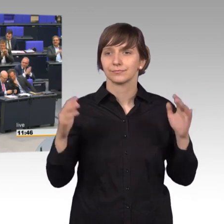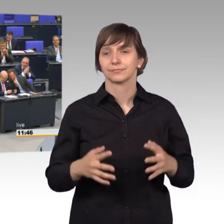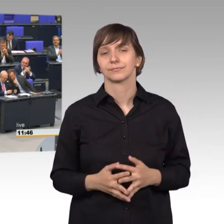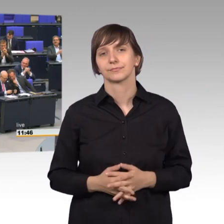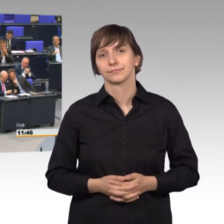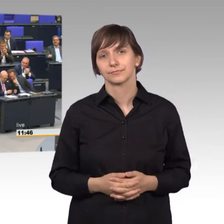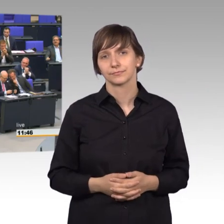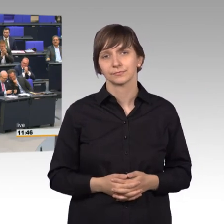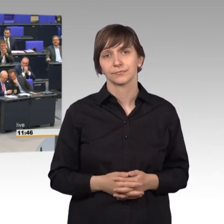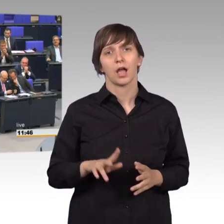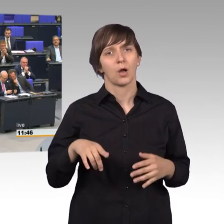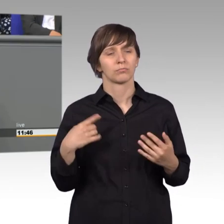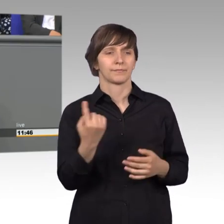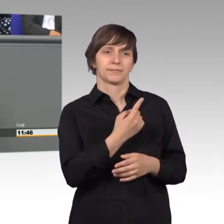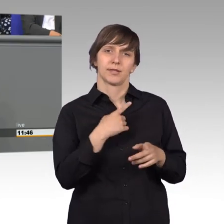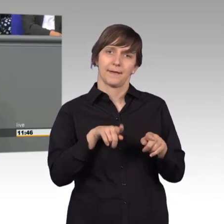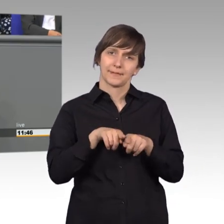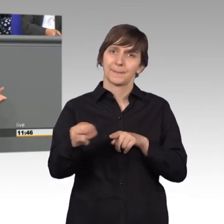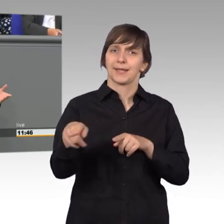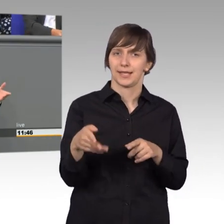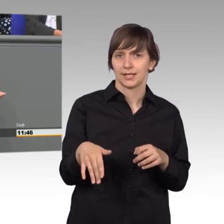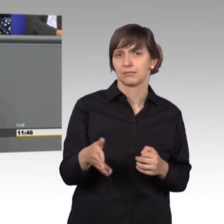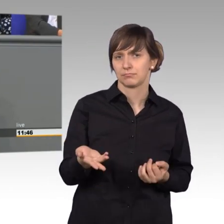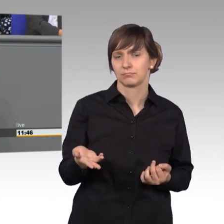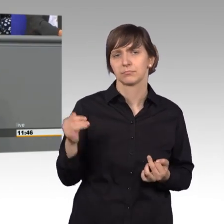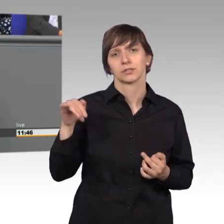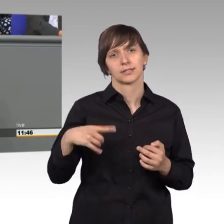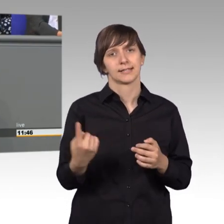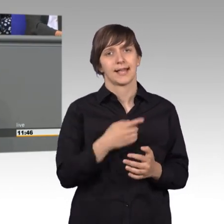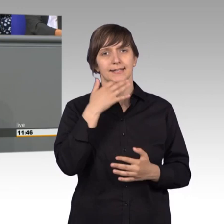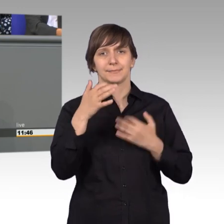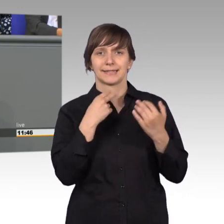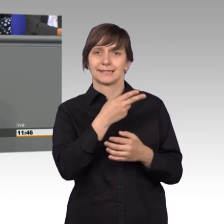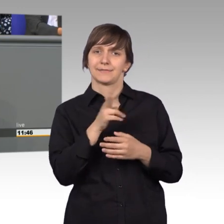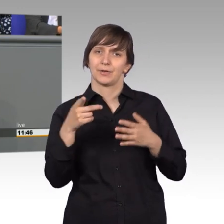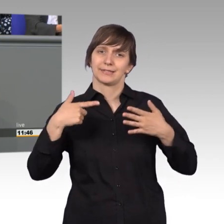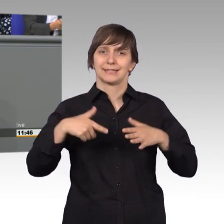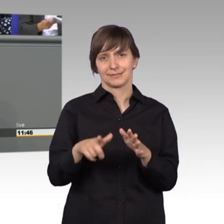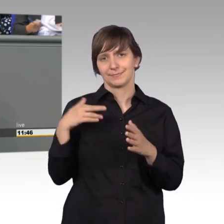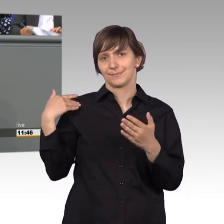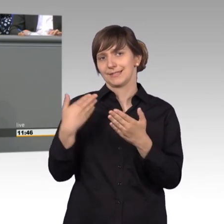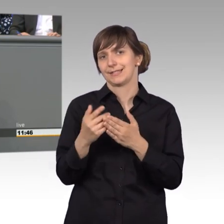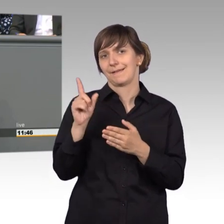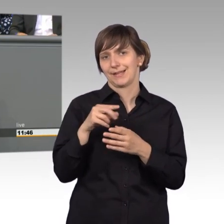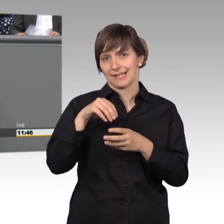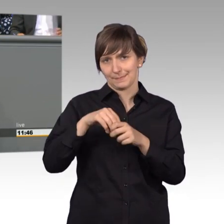Auch wenn wir als FDP noch sehr wenig zum Jahresbericht 2017 beitragen konnten, wir sind ja eigentlich erst im Oktober dazu